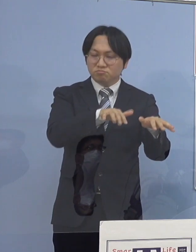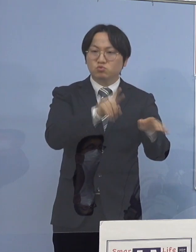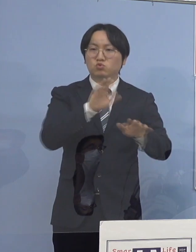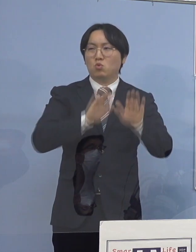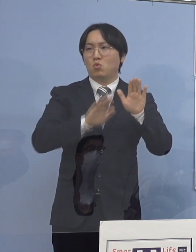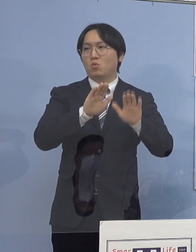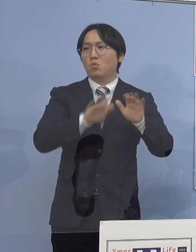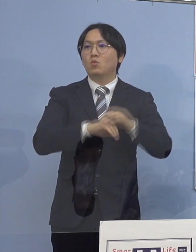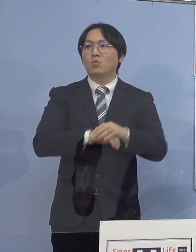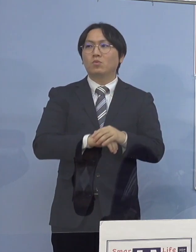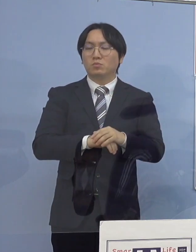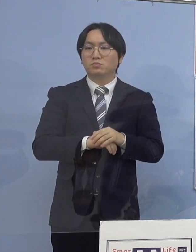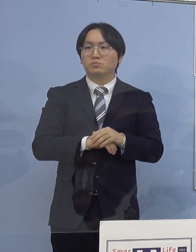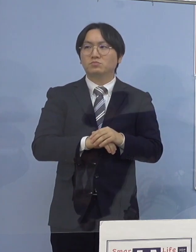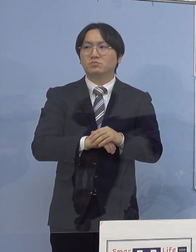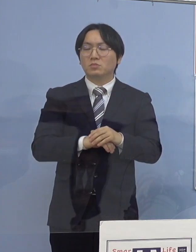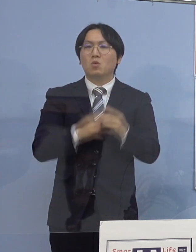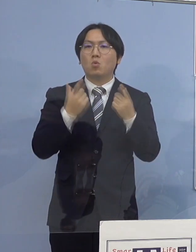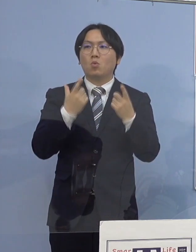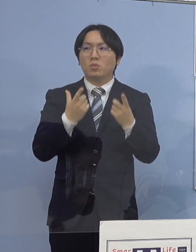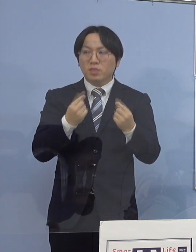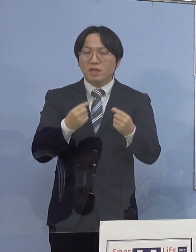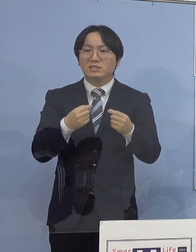つまり、同じクラス あるいは部活動